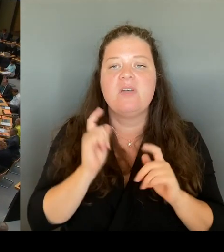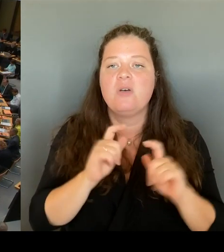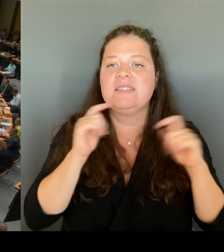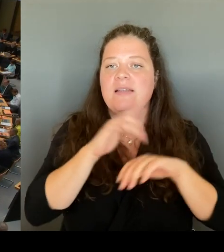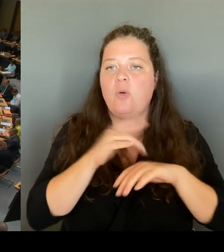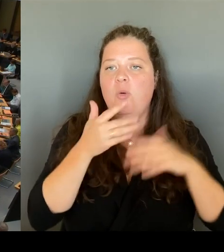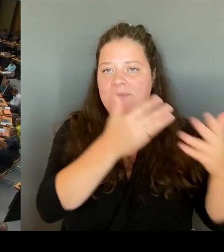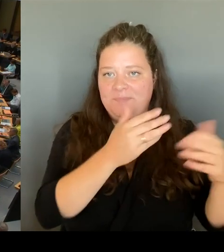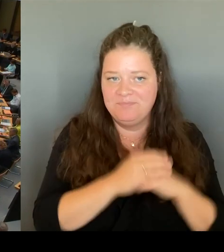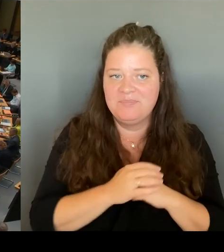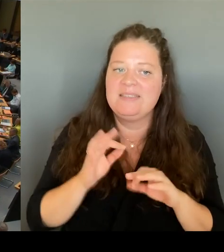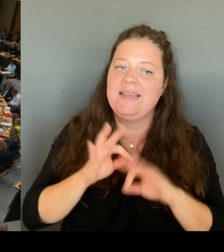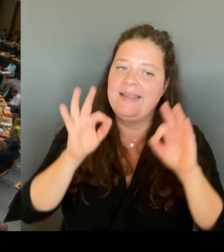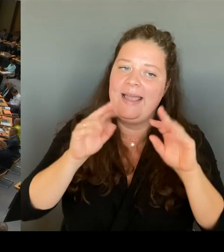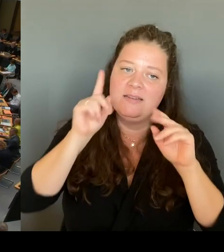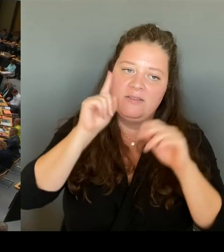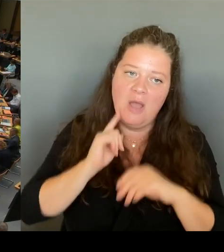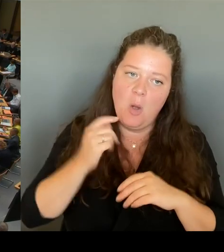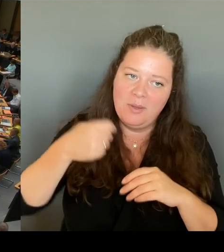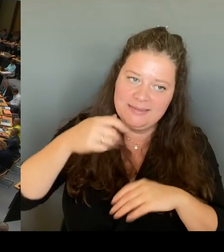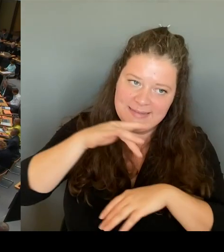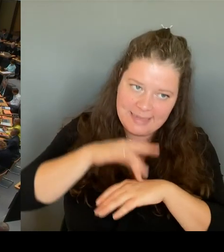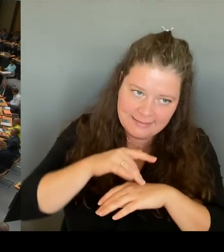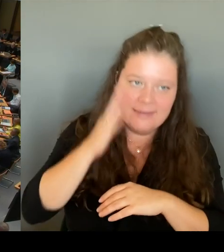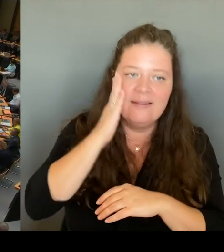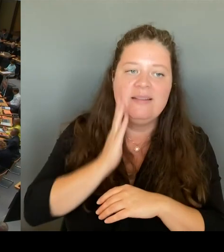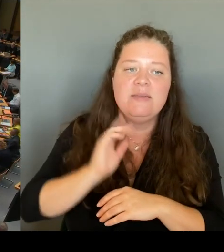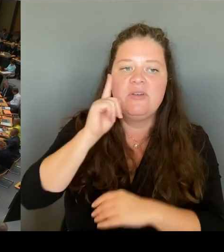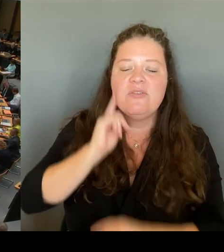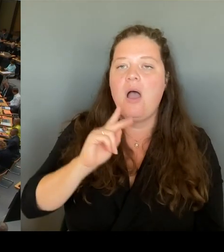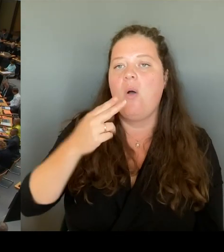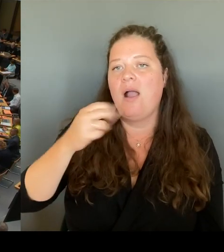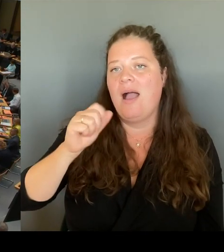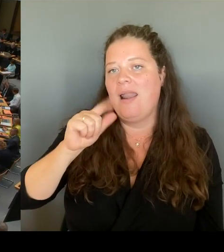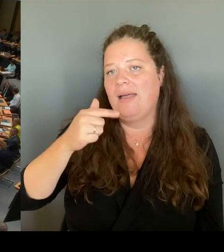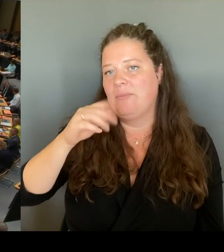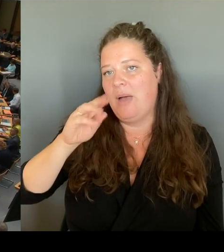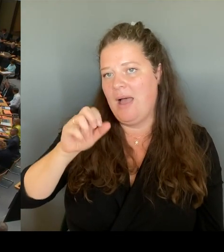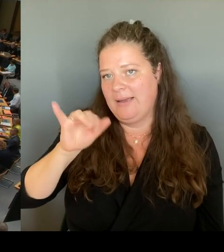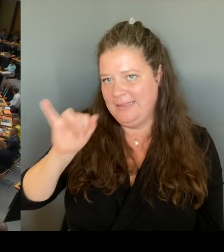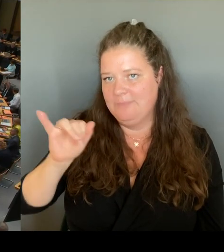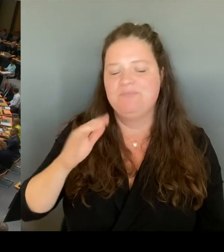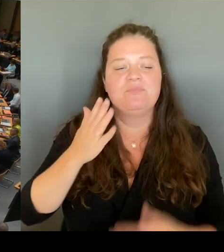in der Handreichung an die Schulen. ein ganzes Portfolio an Maßnahmen. Ich möchte einige erwähnen.